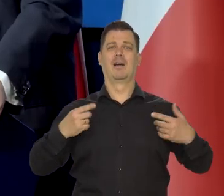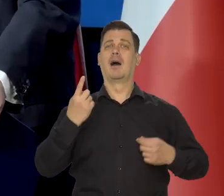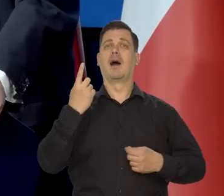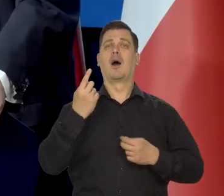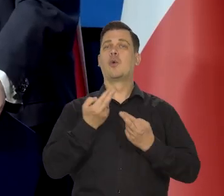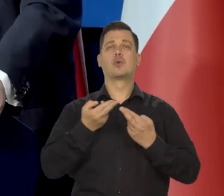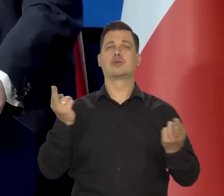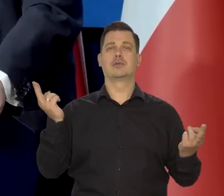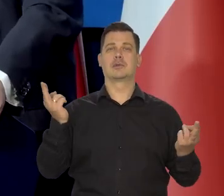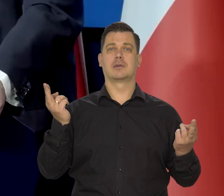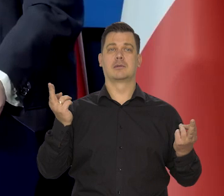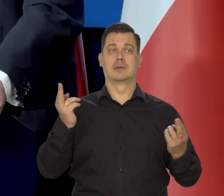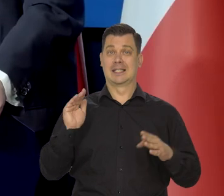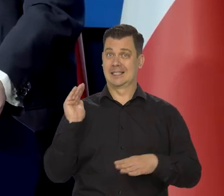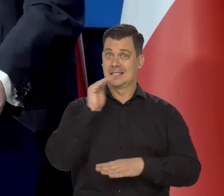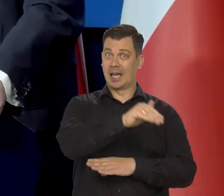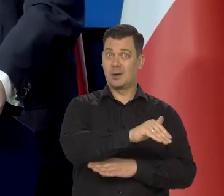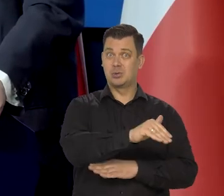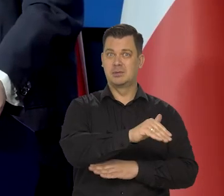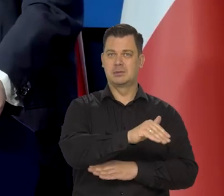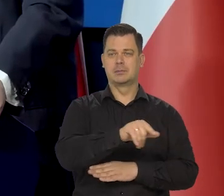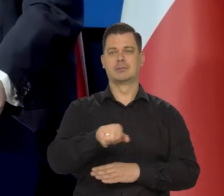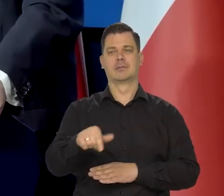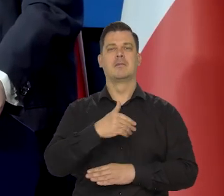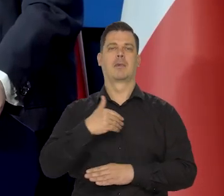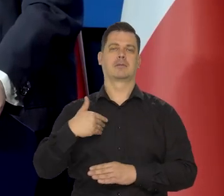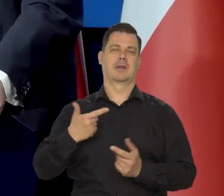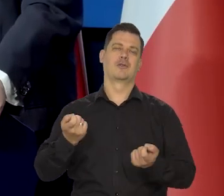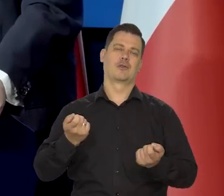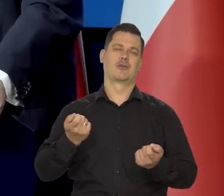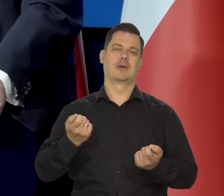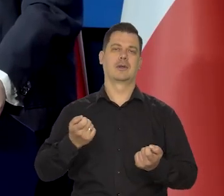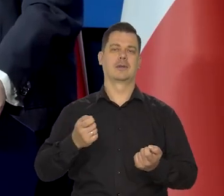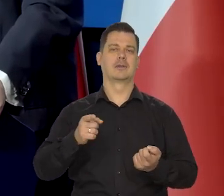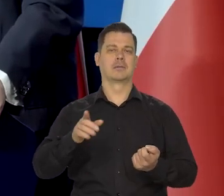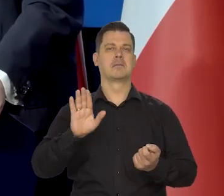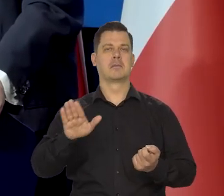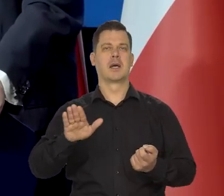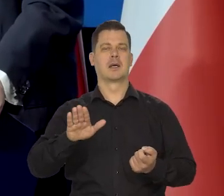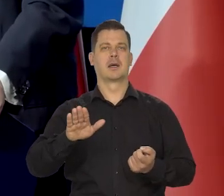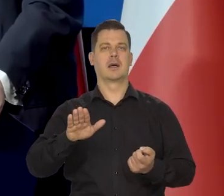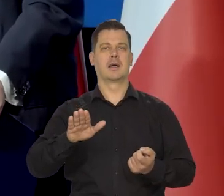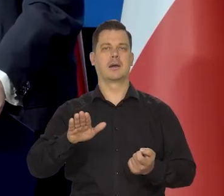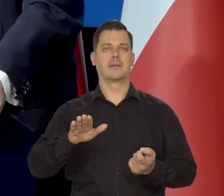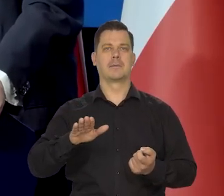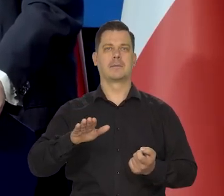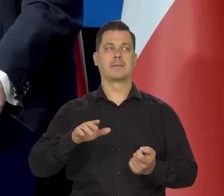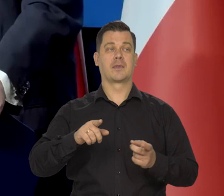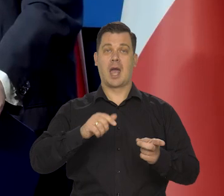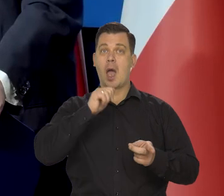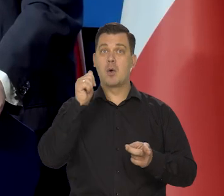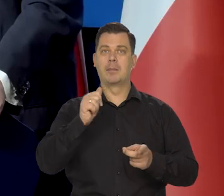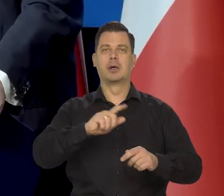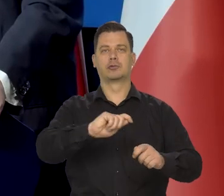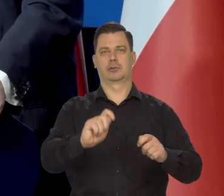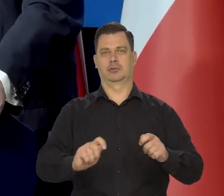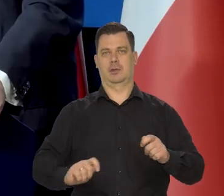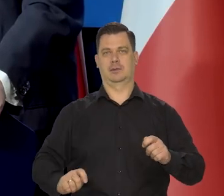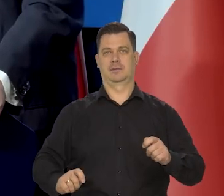a nasza jedyna różnica z Europą Zachodnią jest taka, że trochę trwalsze są w Polsce zasady, na których Europa się zbudowała kiedyś,